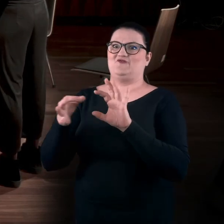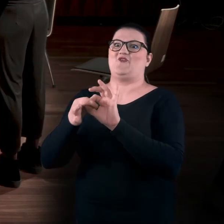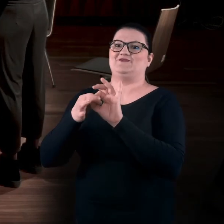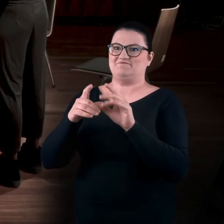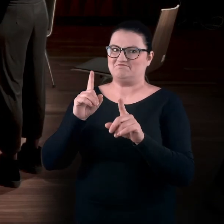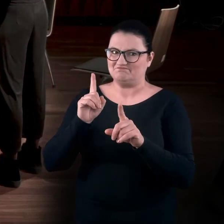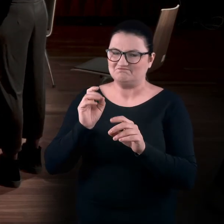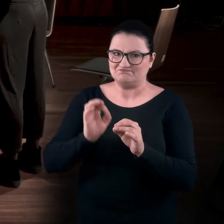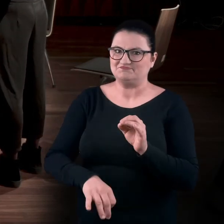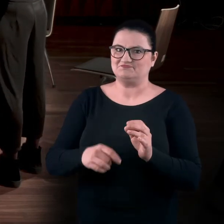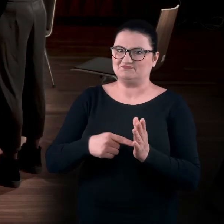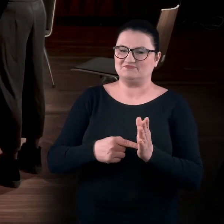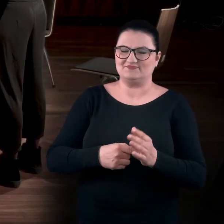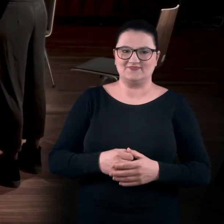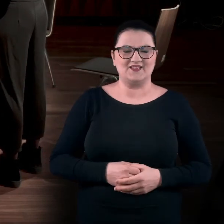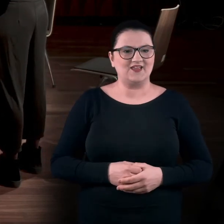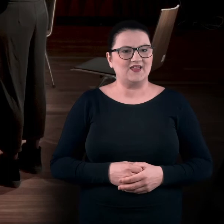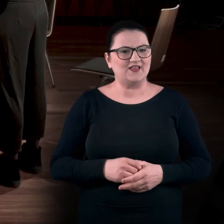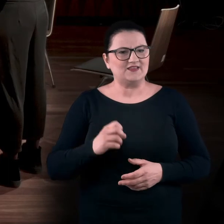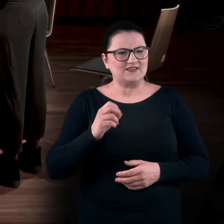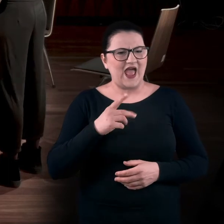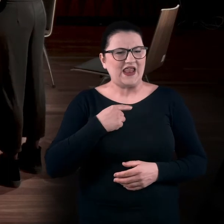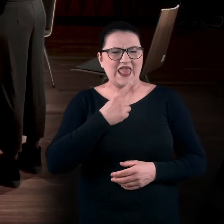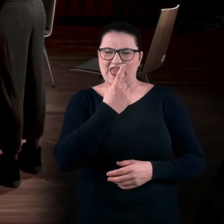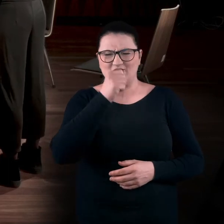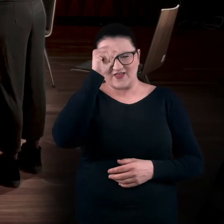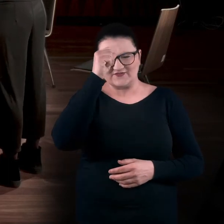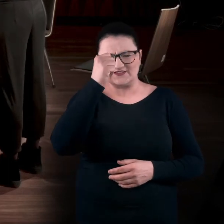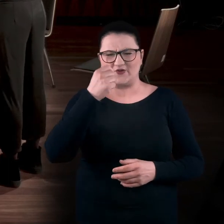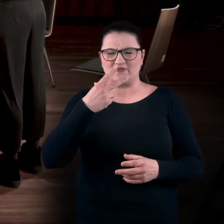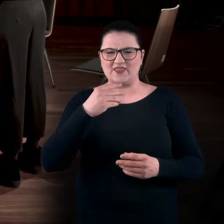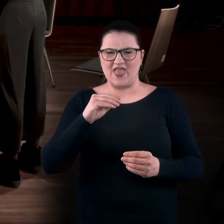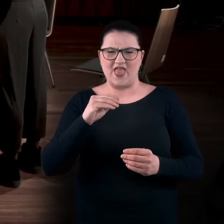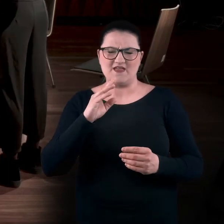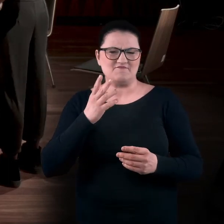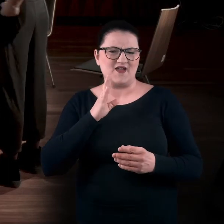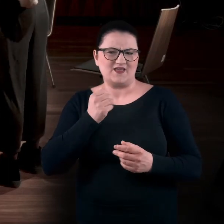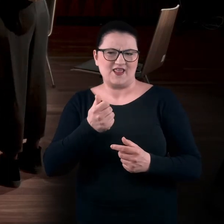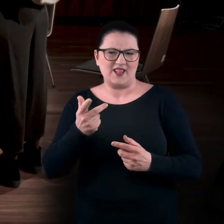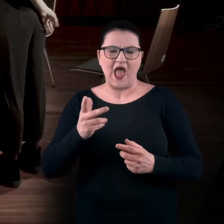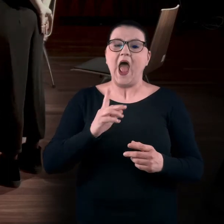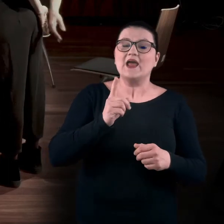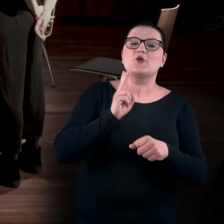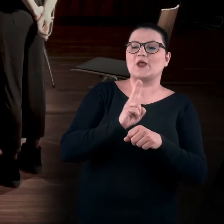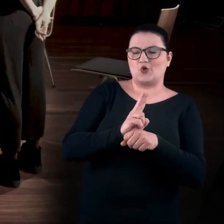więc można ją przenieść. AGA: To nie było chyba jedno nazwisko. Chodziło mi tylko o kuratorkę. Sorry.